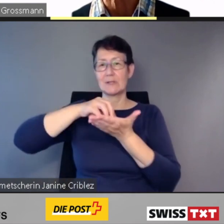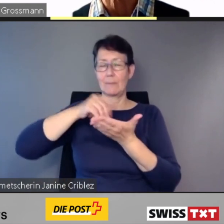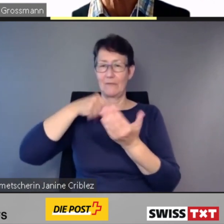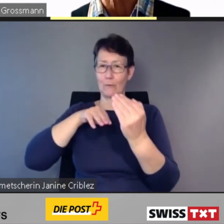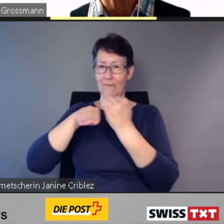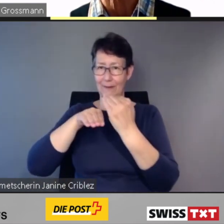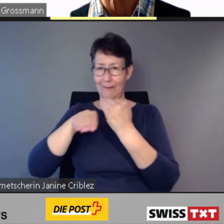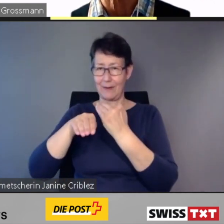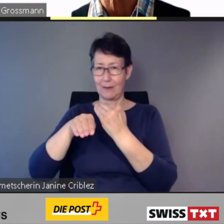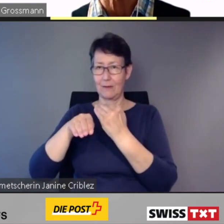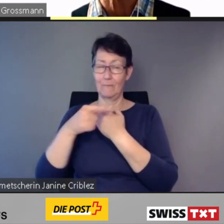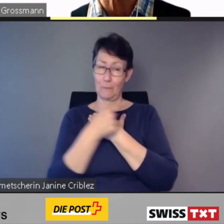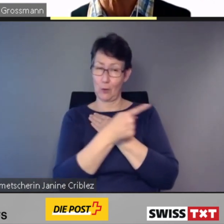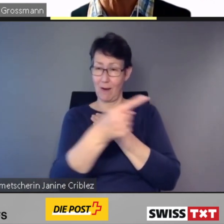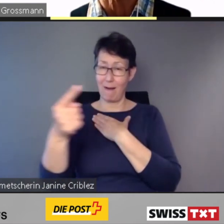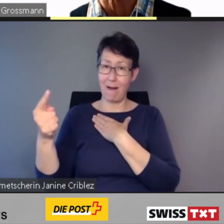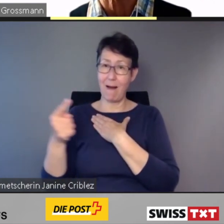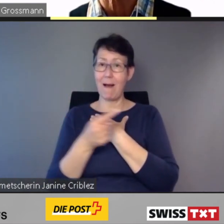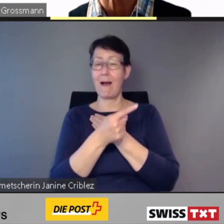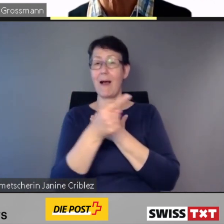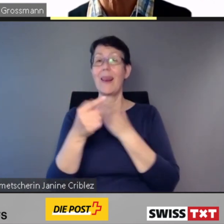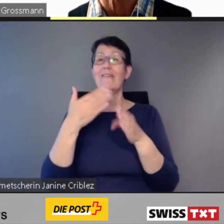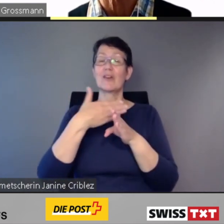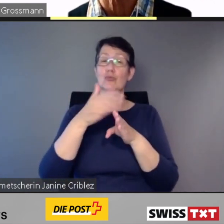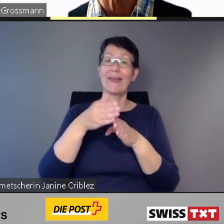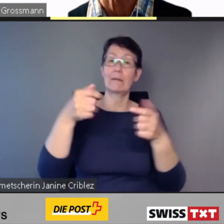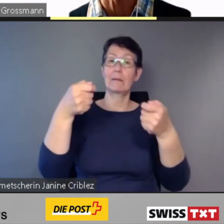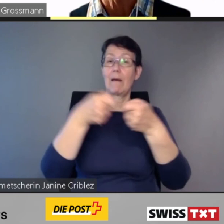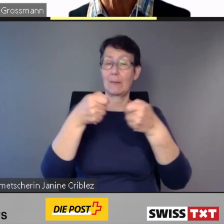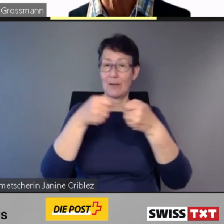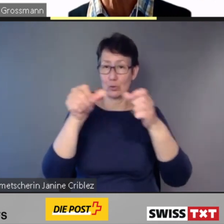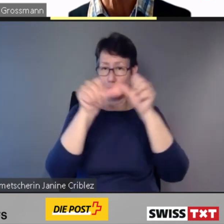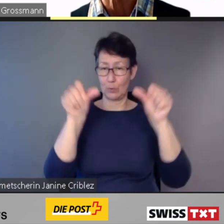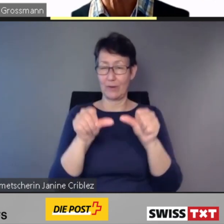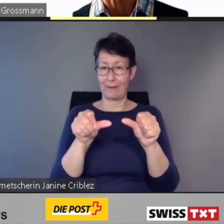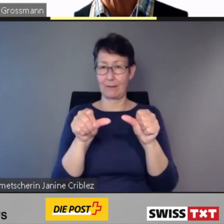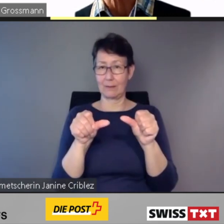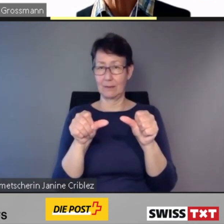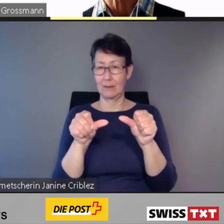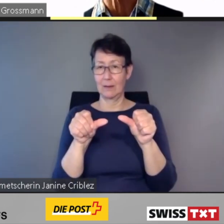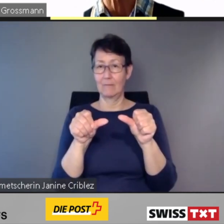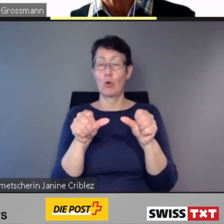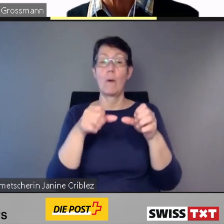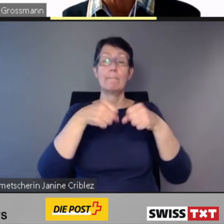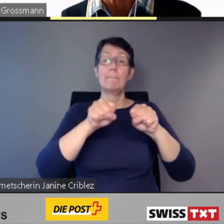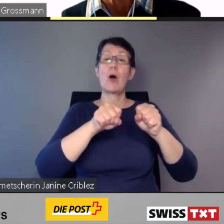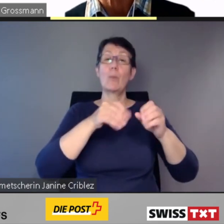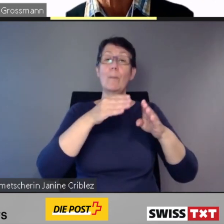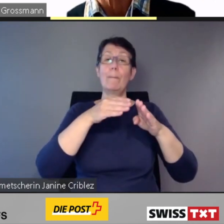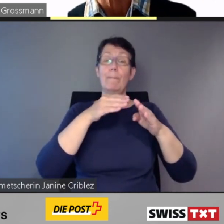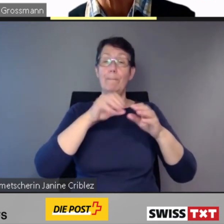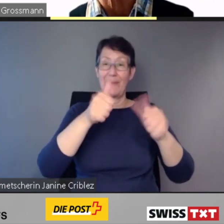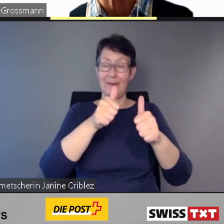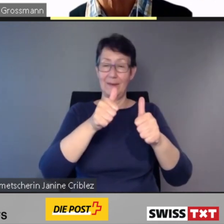bei denen der Baubeginn nicht vor Ende 2023 erfolgen kann,